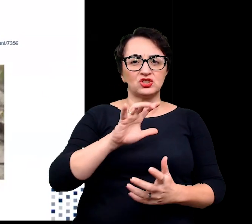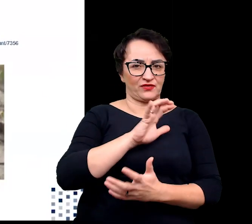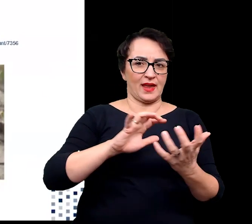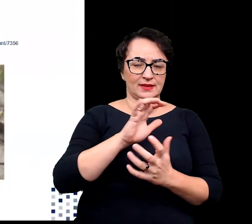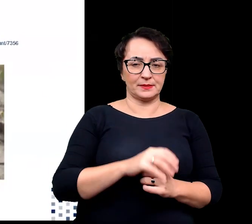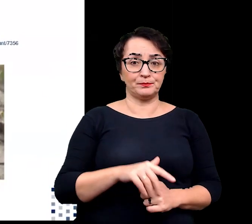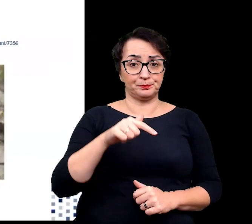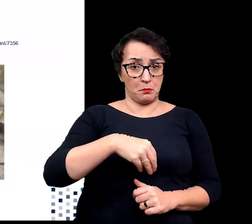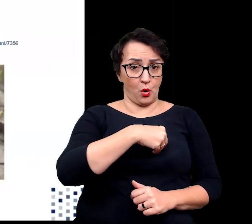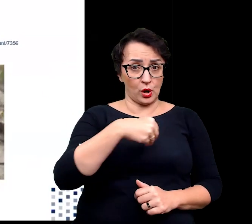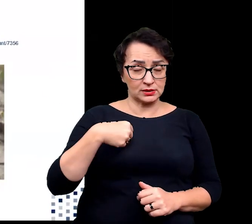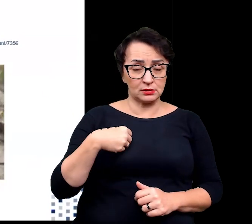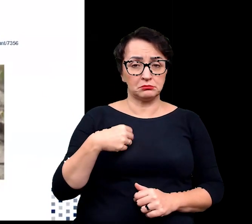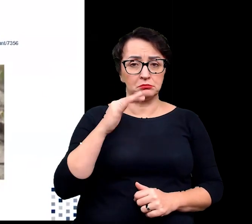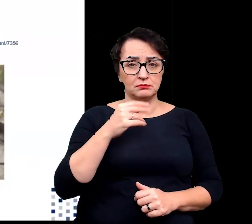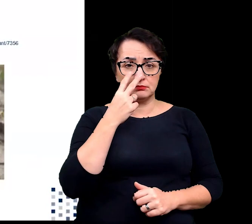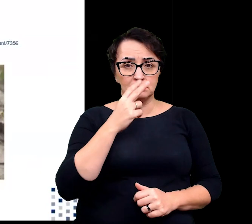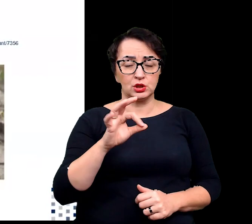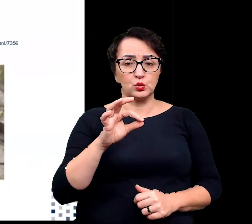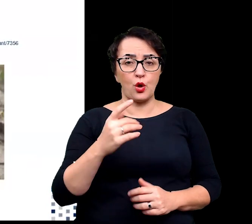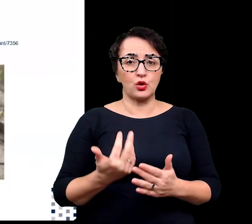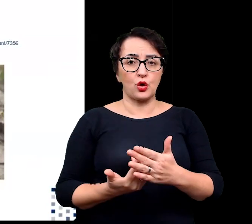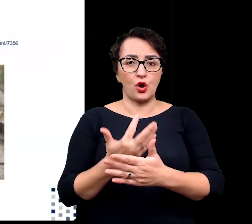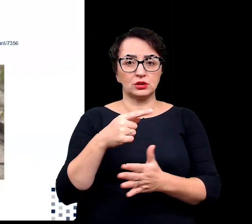W Polsce możemy spotkać słonorośla takie, jak